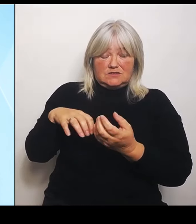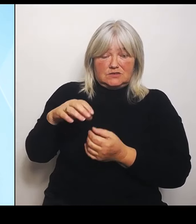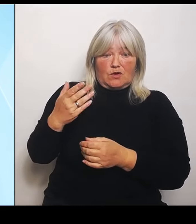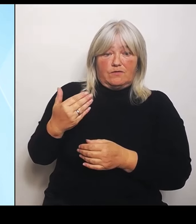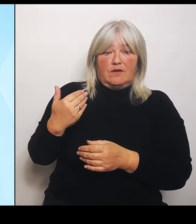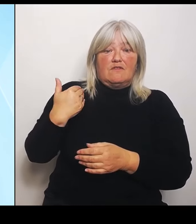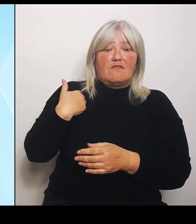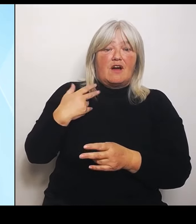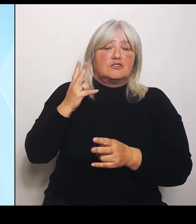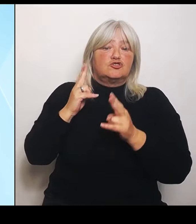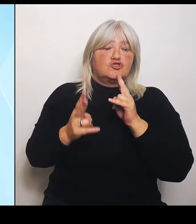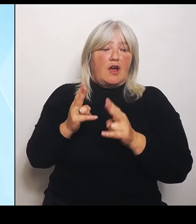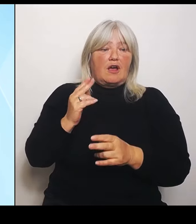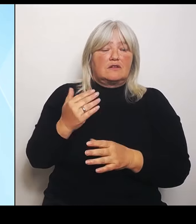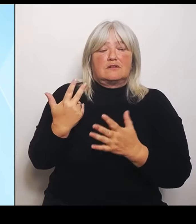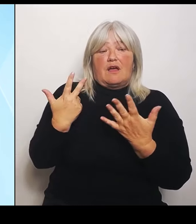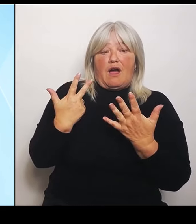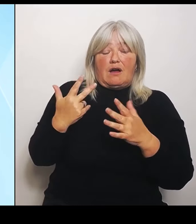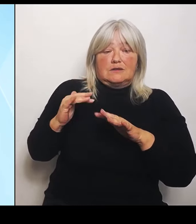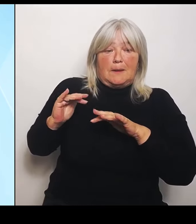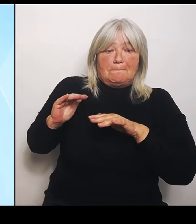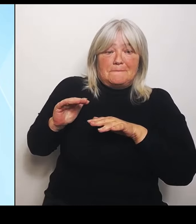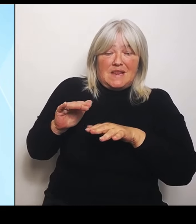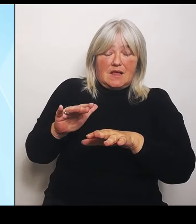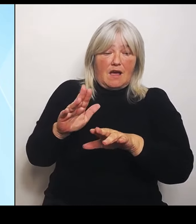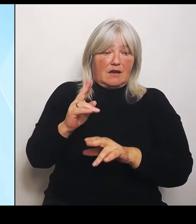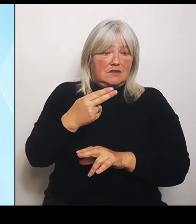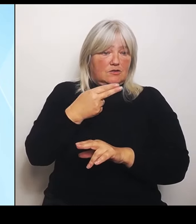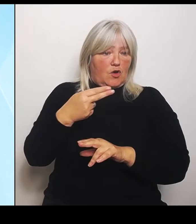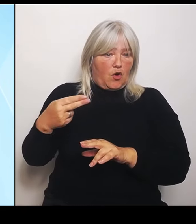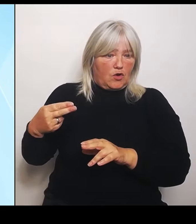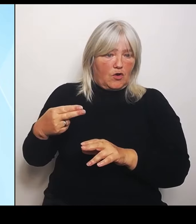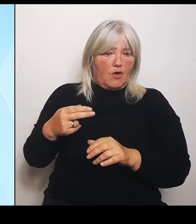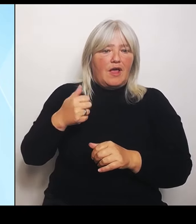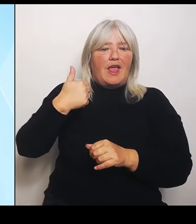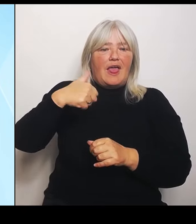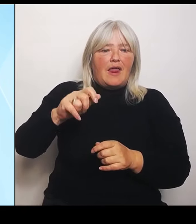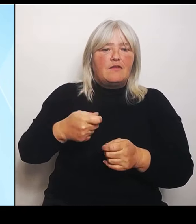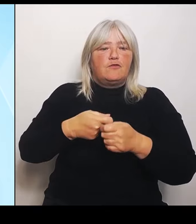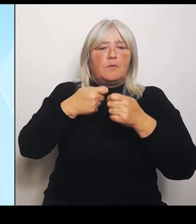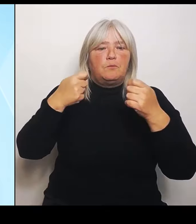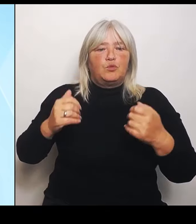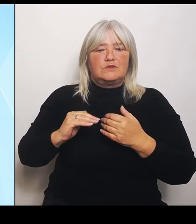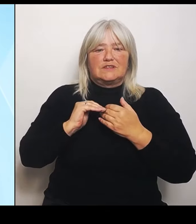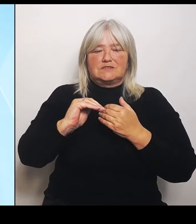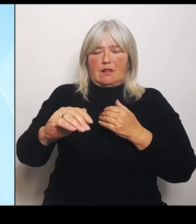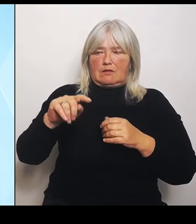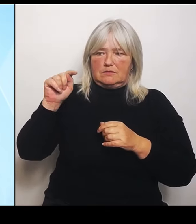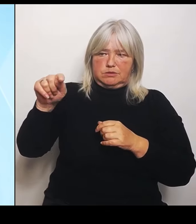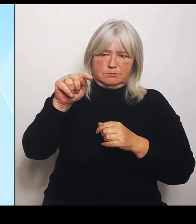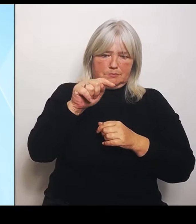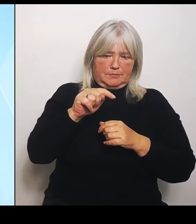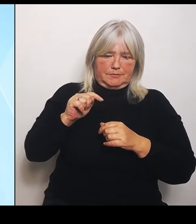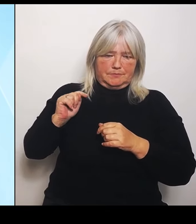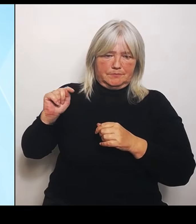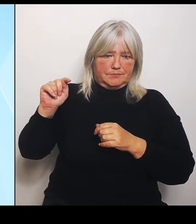auf elf Bundesländer erstreckt hat. Und in diesem Jahr 2024, reden wir von einem Schaden von 4 Milliarden.